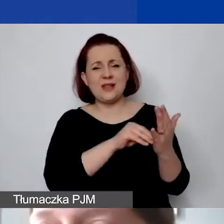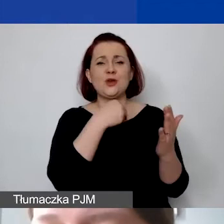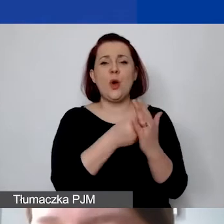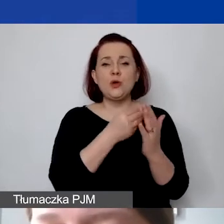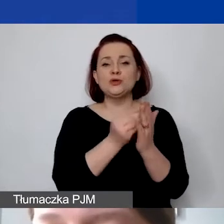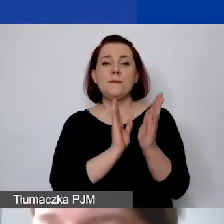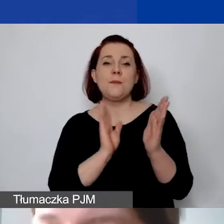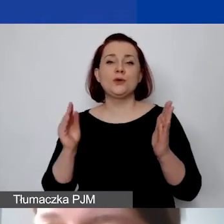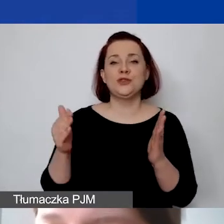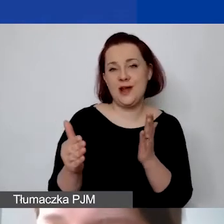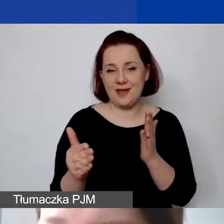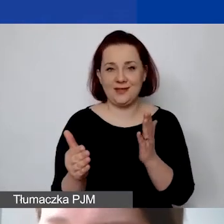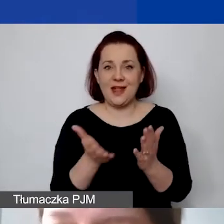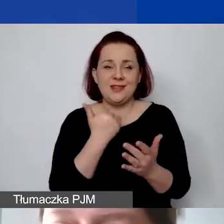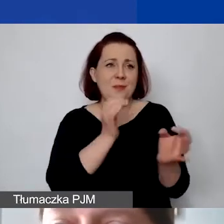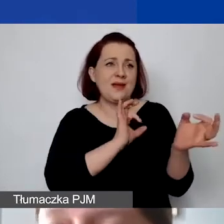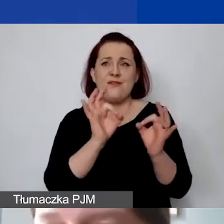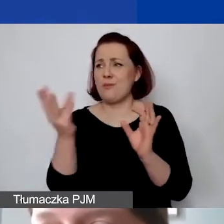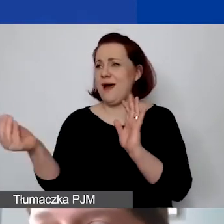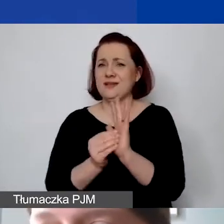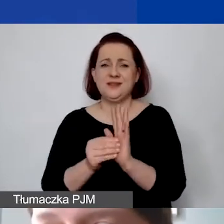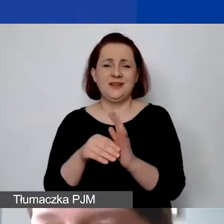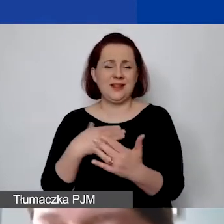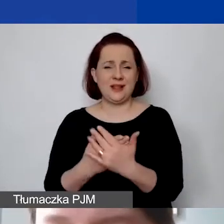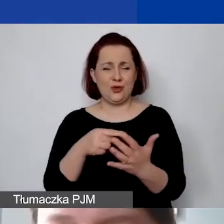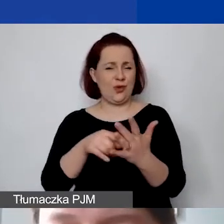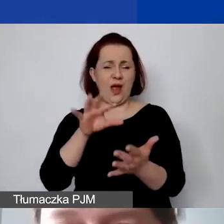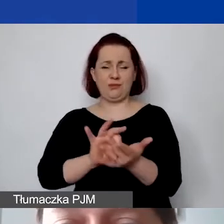ale nie ma informacji o tym, dlaczego to jest 15%.